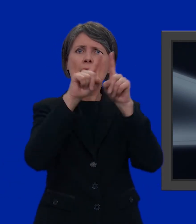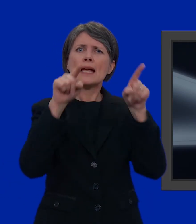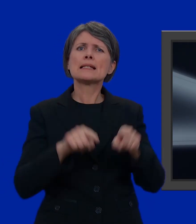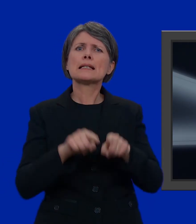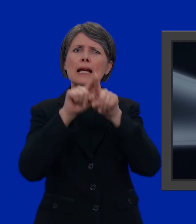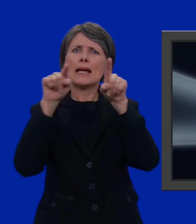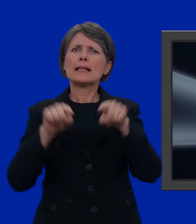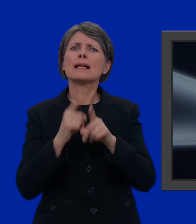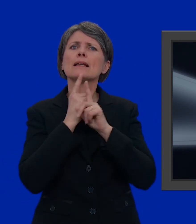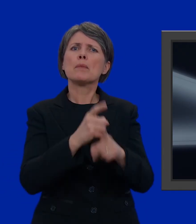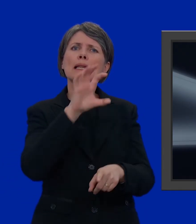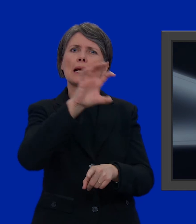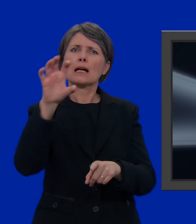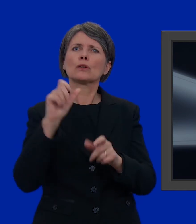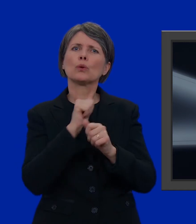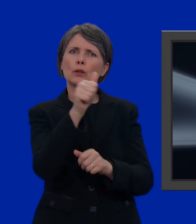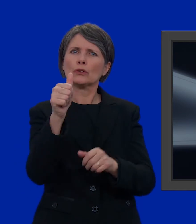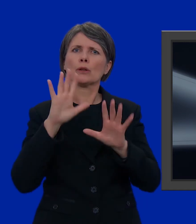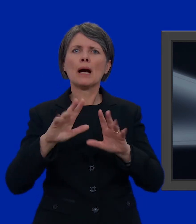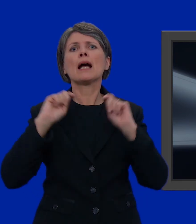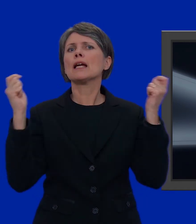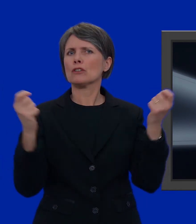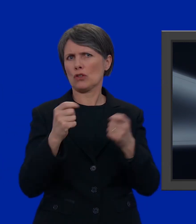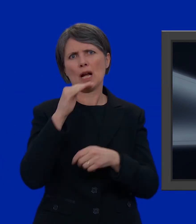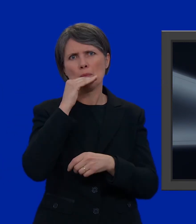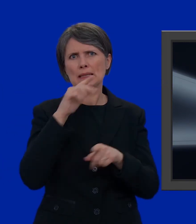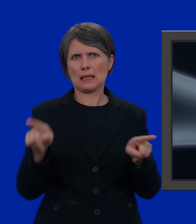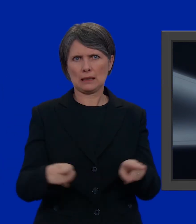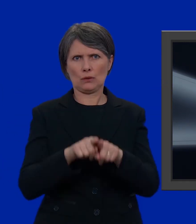variano da Cantone a Cantone, ma nel loro complesso sono molto simili tra di loro.